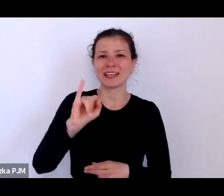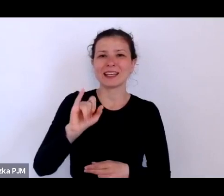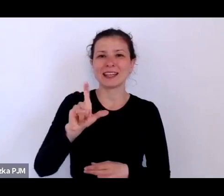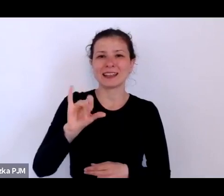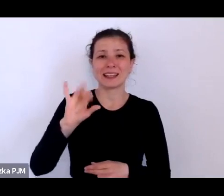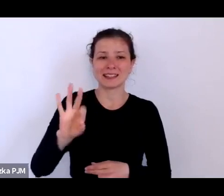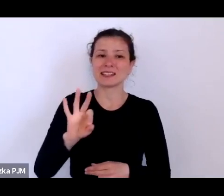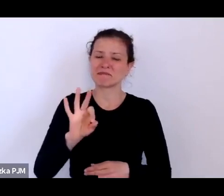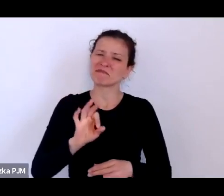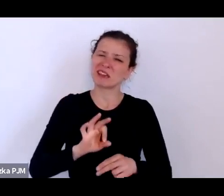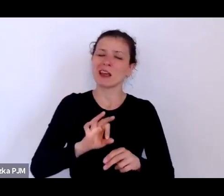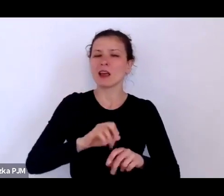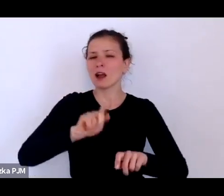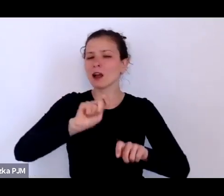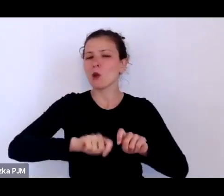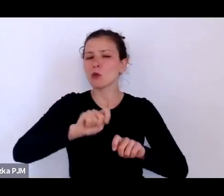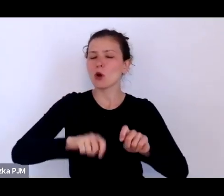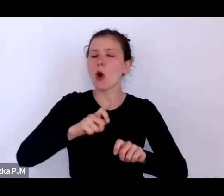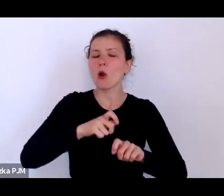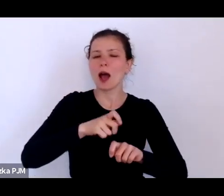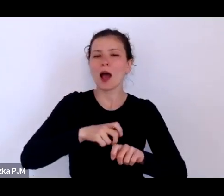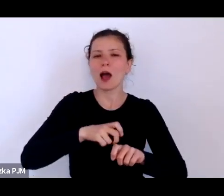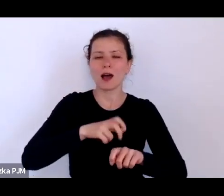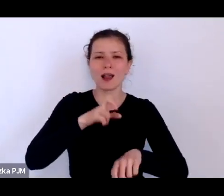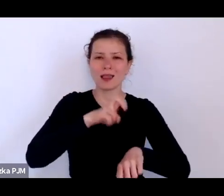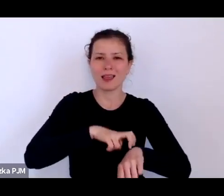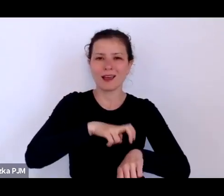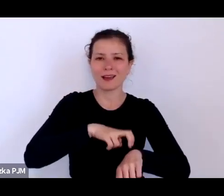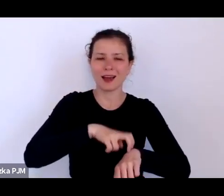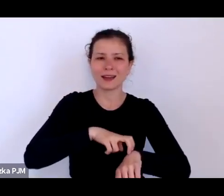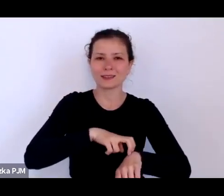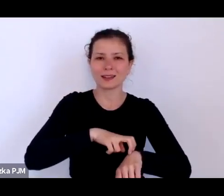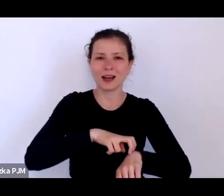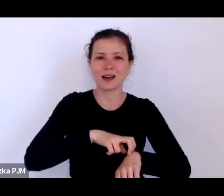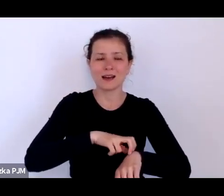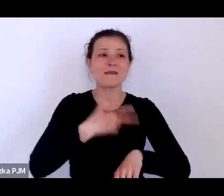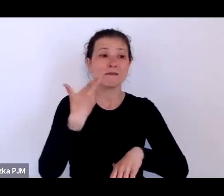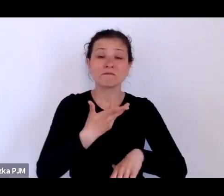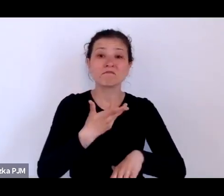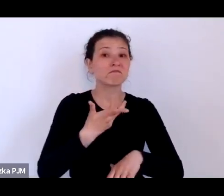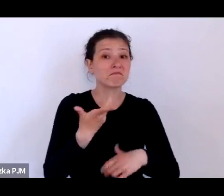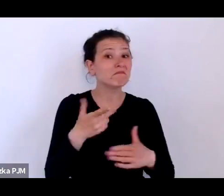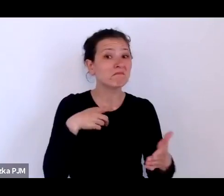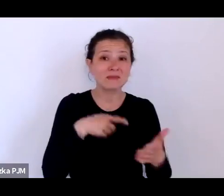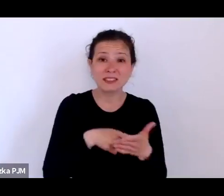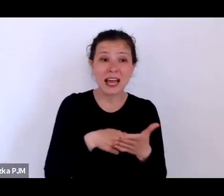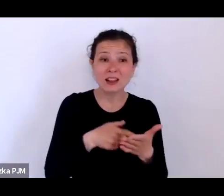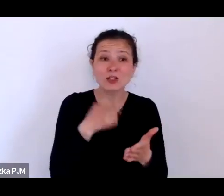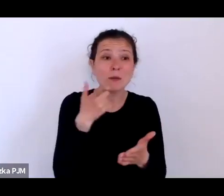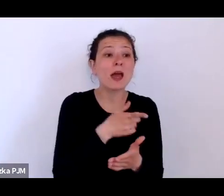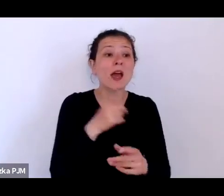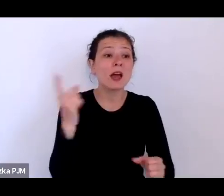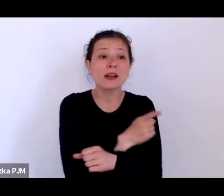niby miały zmniejszyć ryzyko zarażania klientów